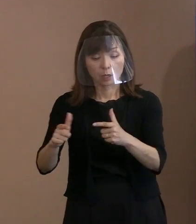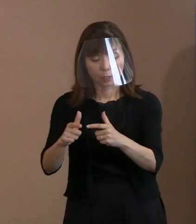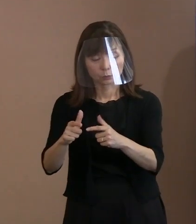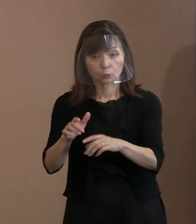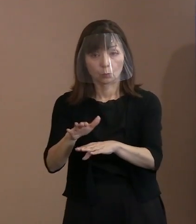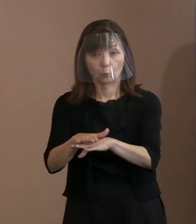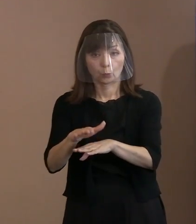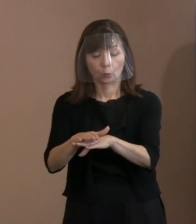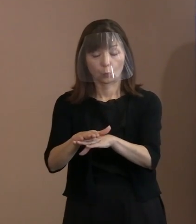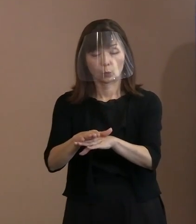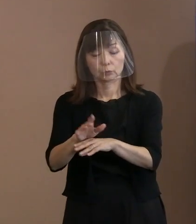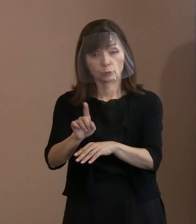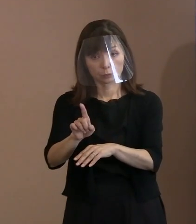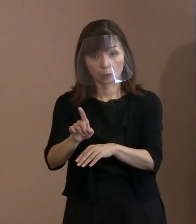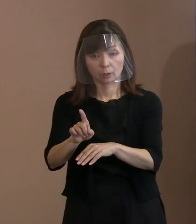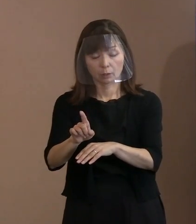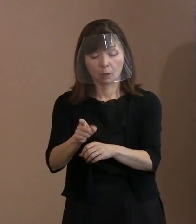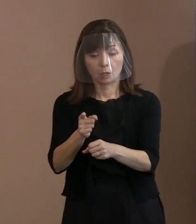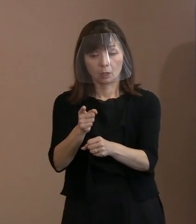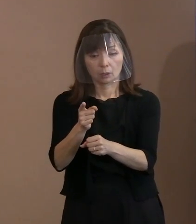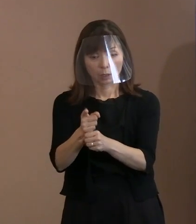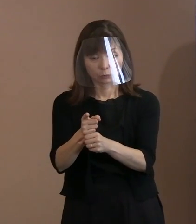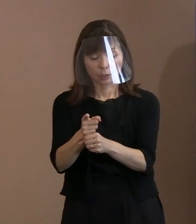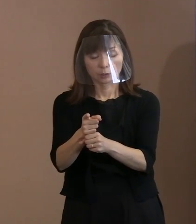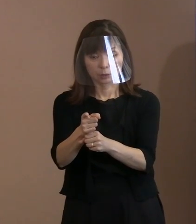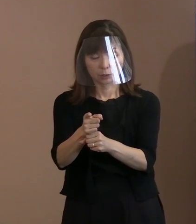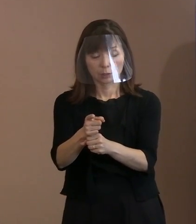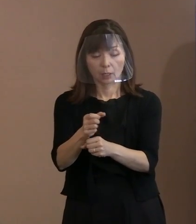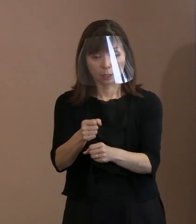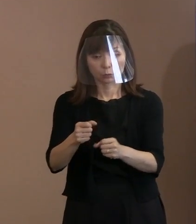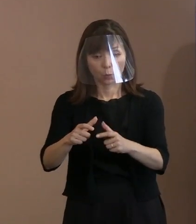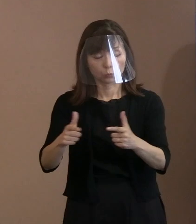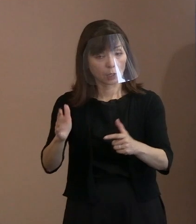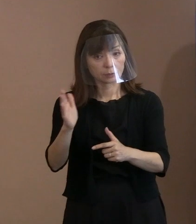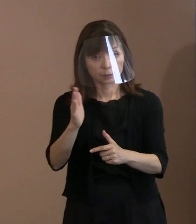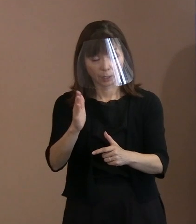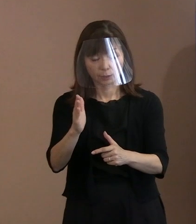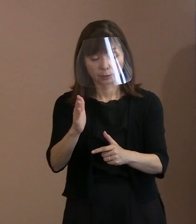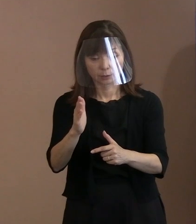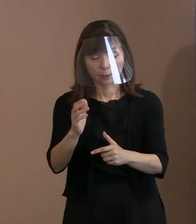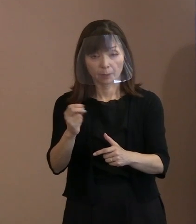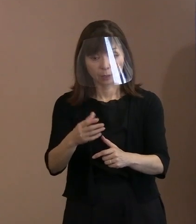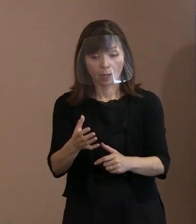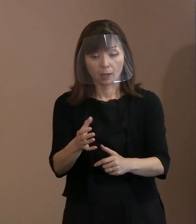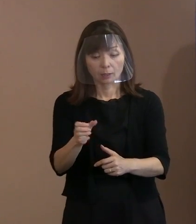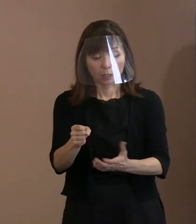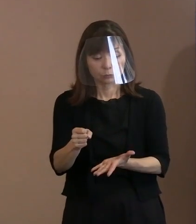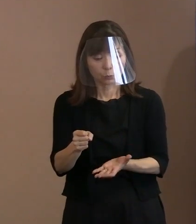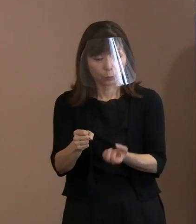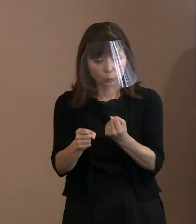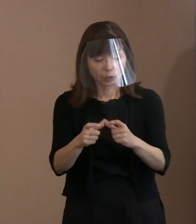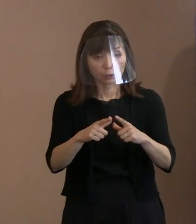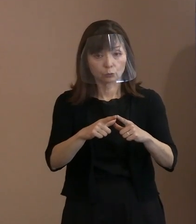要するに増やさないようにするということ､ そして持っている方々､ 持っている国もお互い了解しながら